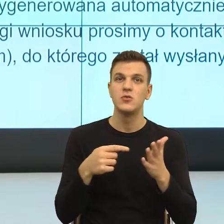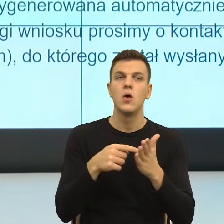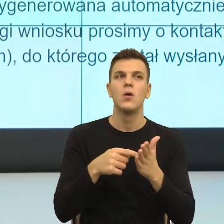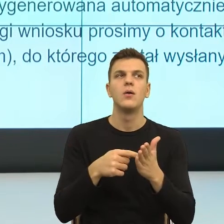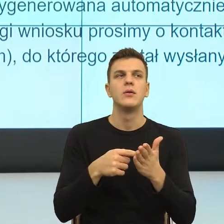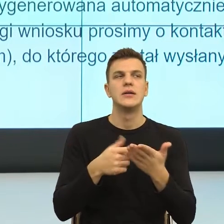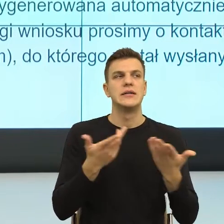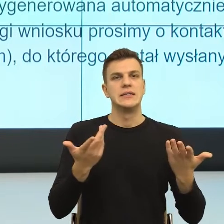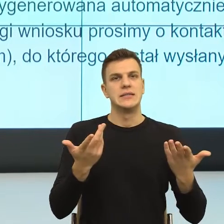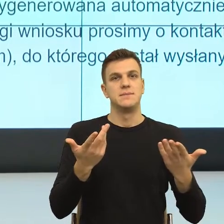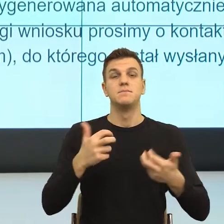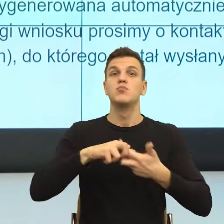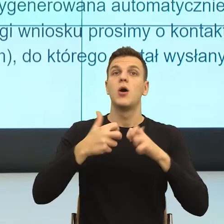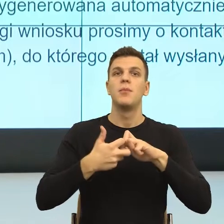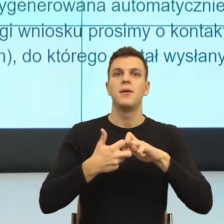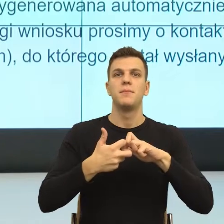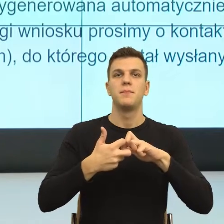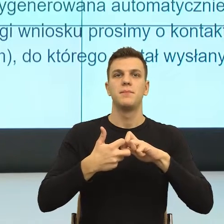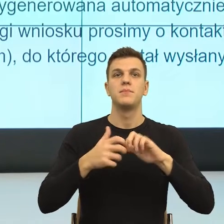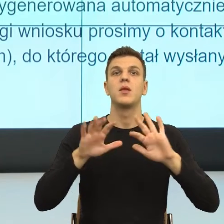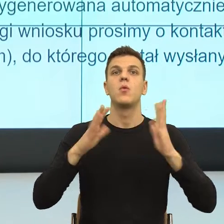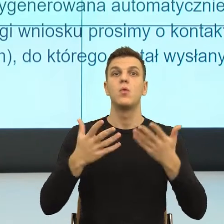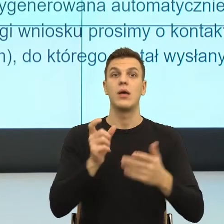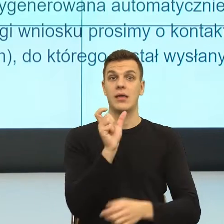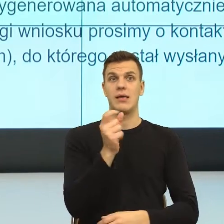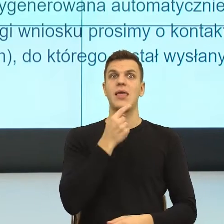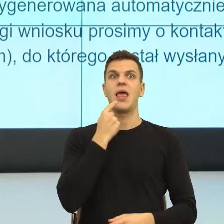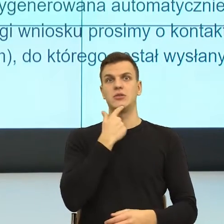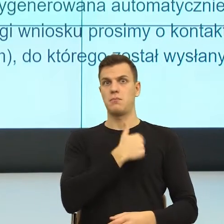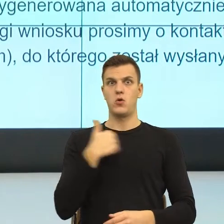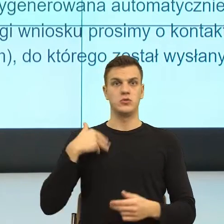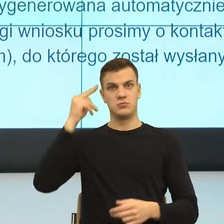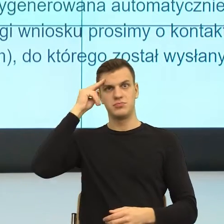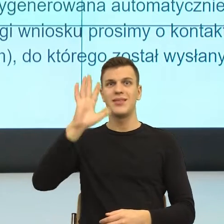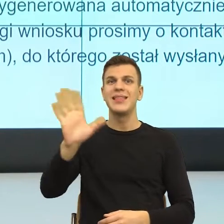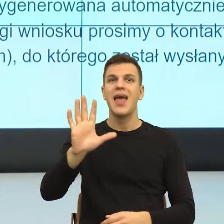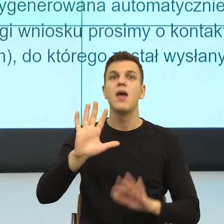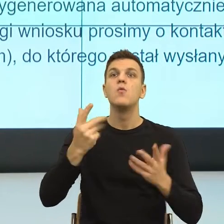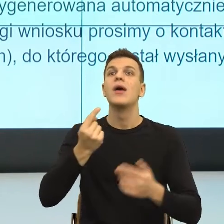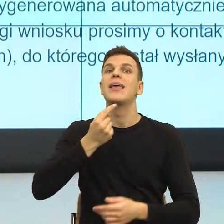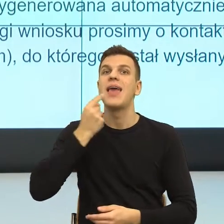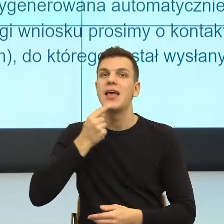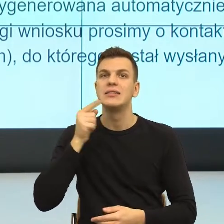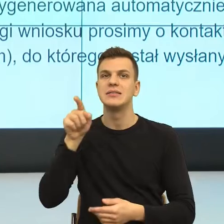tylko jak język realizuje sprawczość, a na ile uruchamia z zewnątrz sterowność.